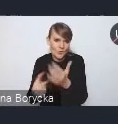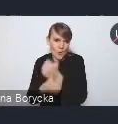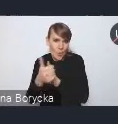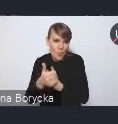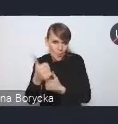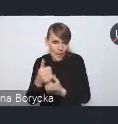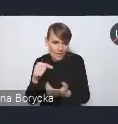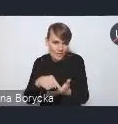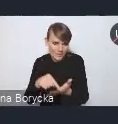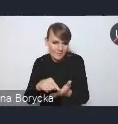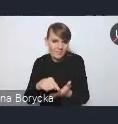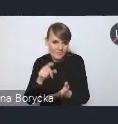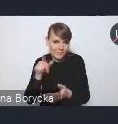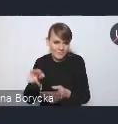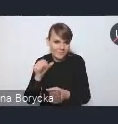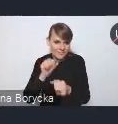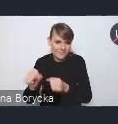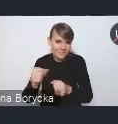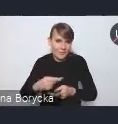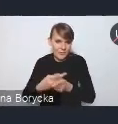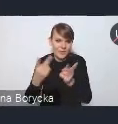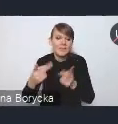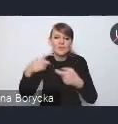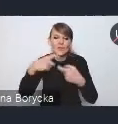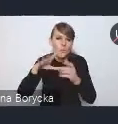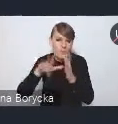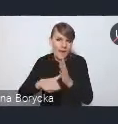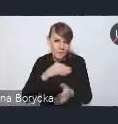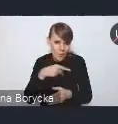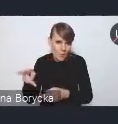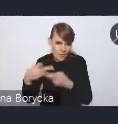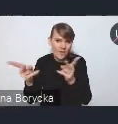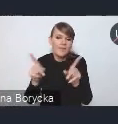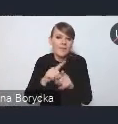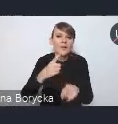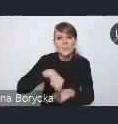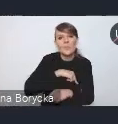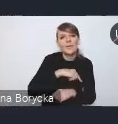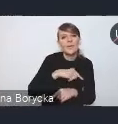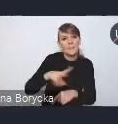udostępnionym tutaj zapewne przez Związek Miast Polskich, ale na naszej stronie internetowej Ministerstwa,